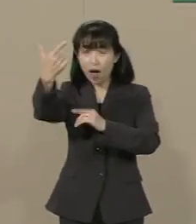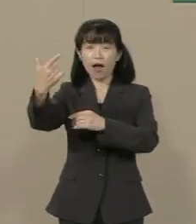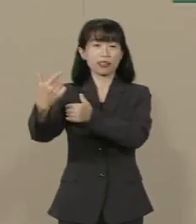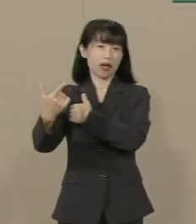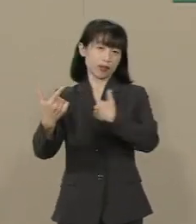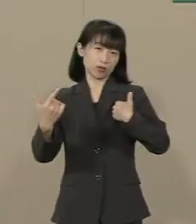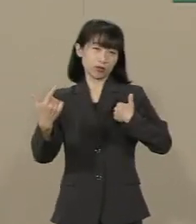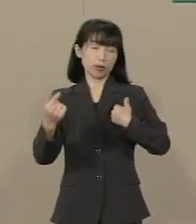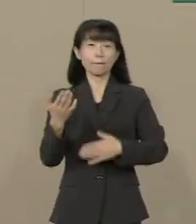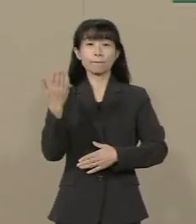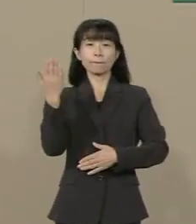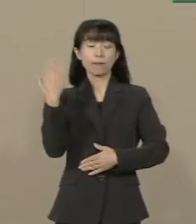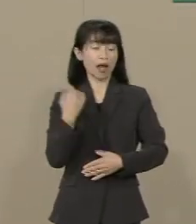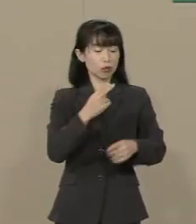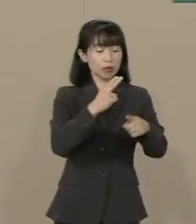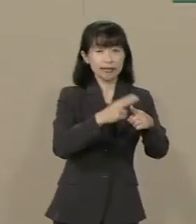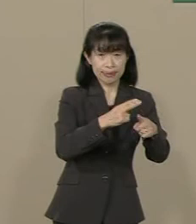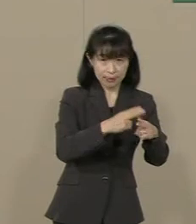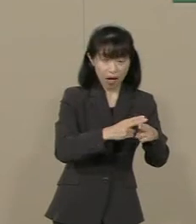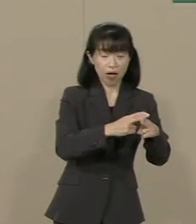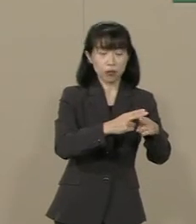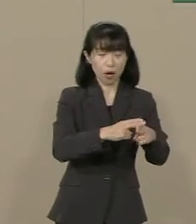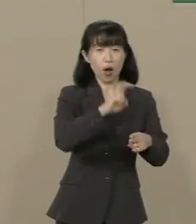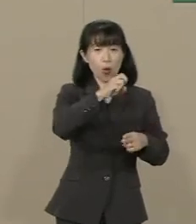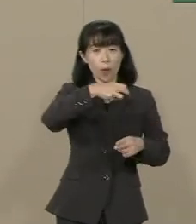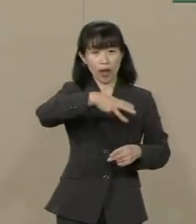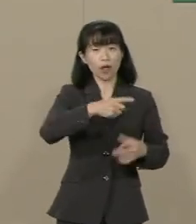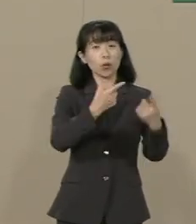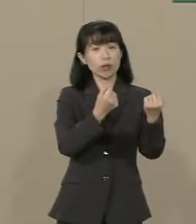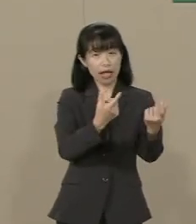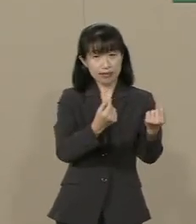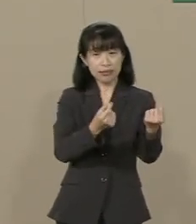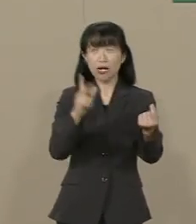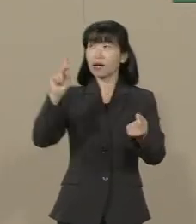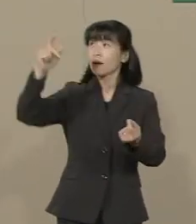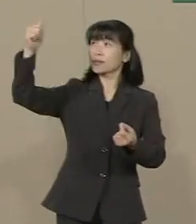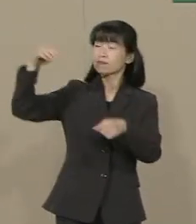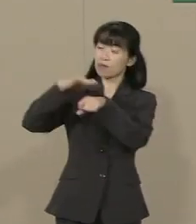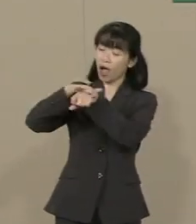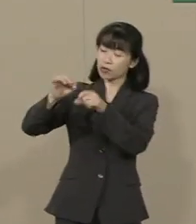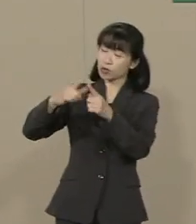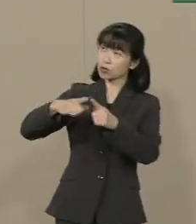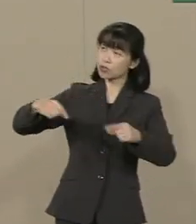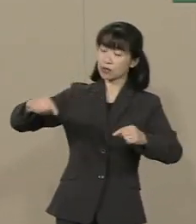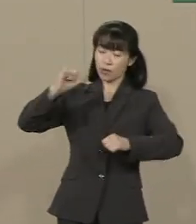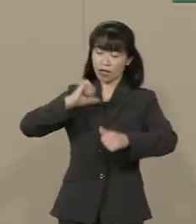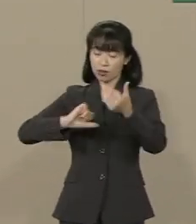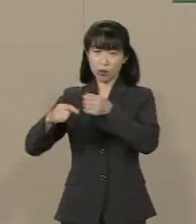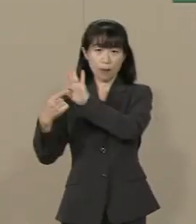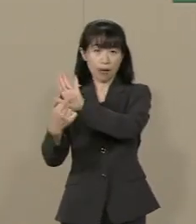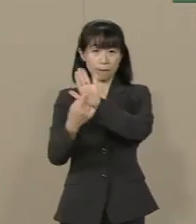神々の愛される国は いつも自由を掲げてきました この国にもっと自由を